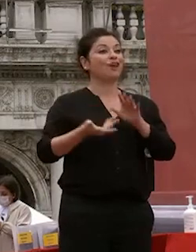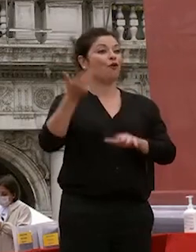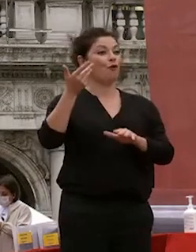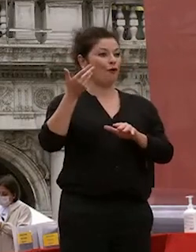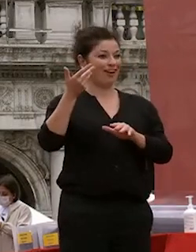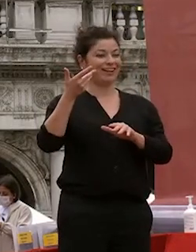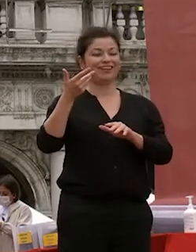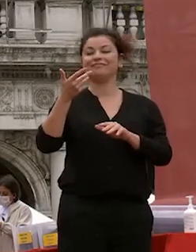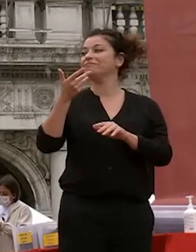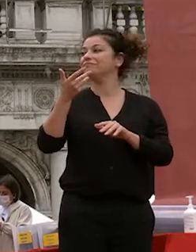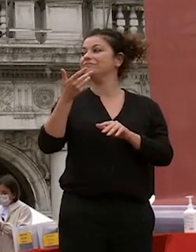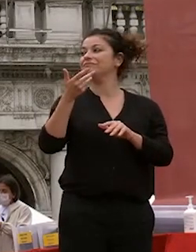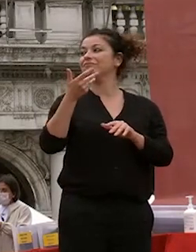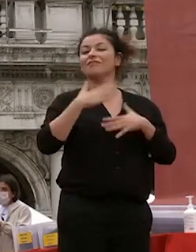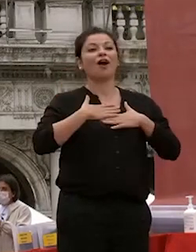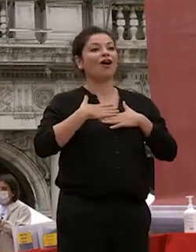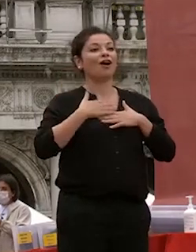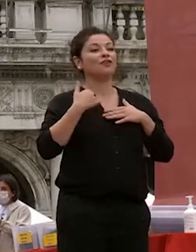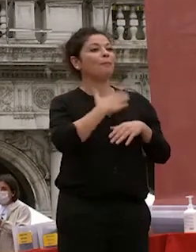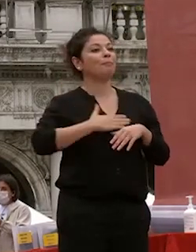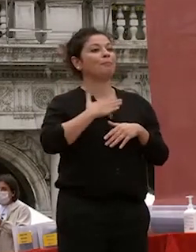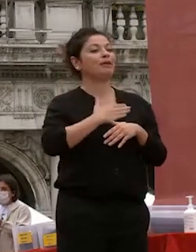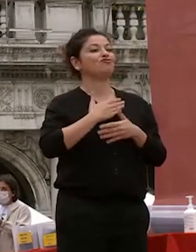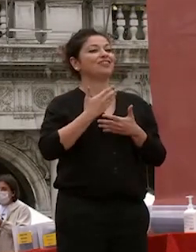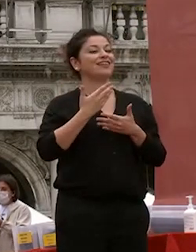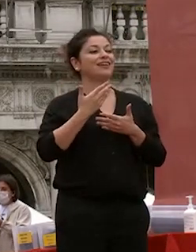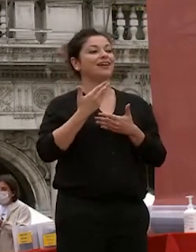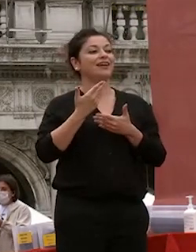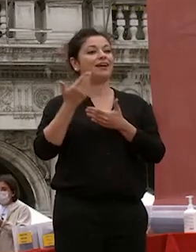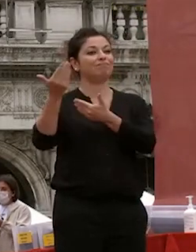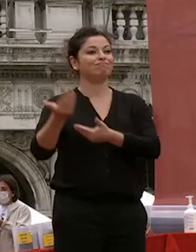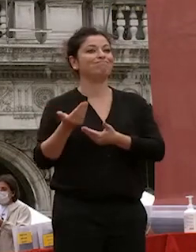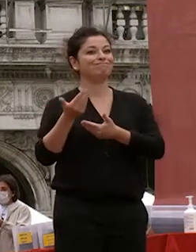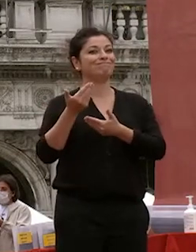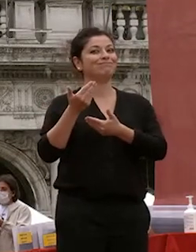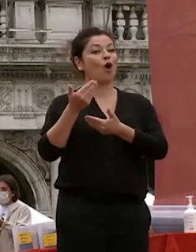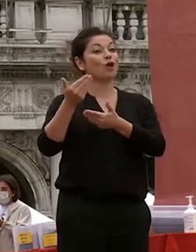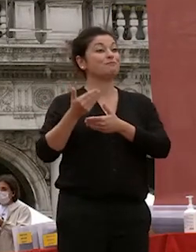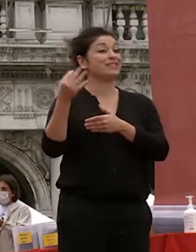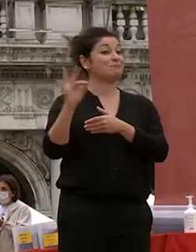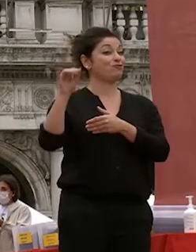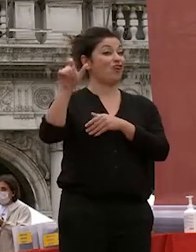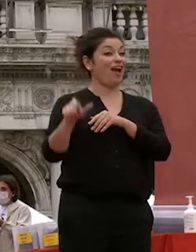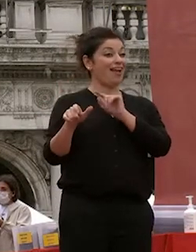oggi per me è un grandissimo piacere avere un ospite speciale è un ospite che